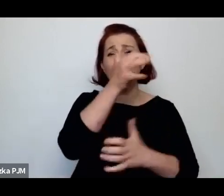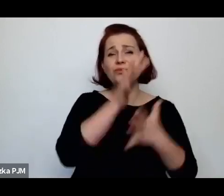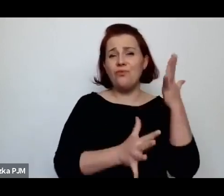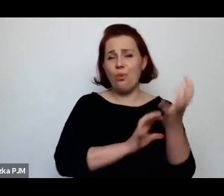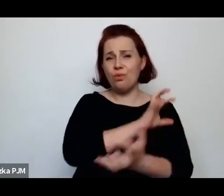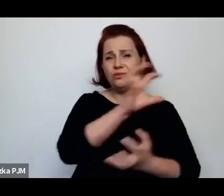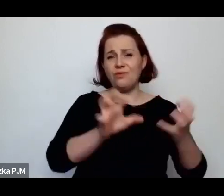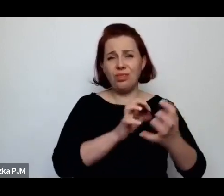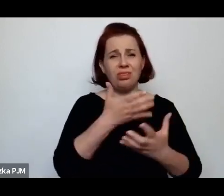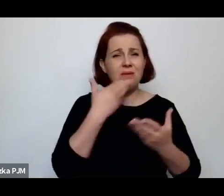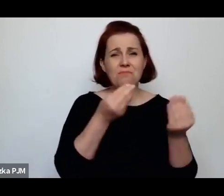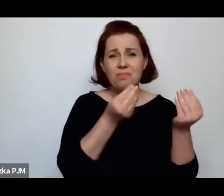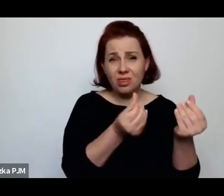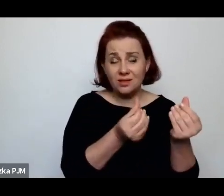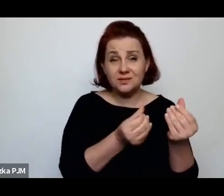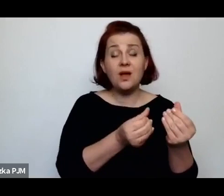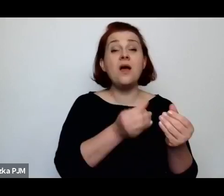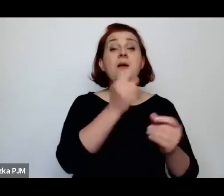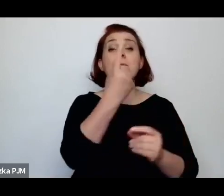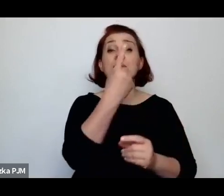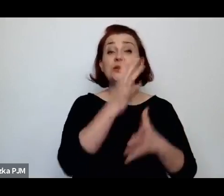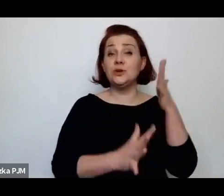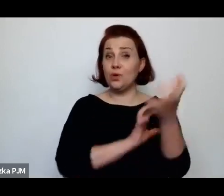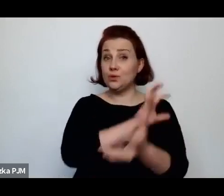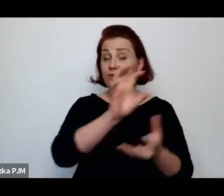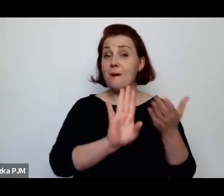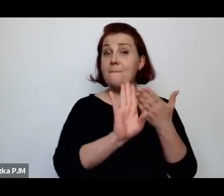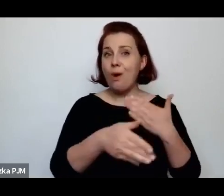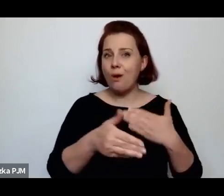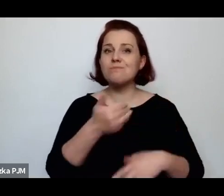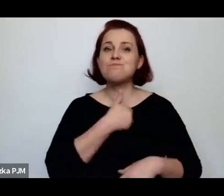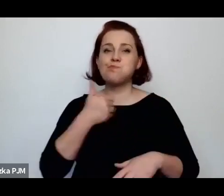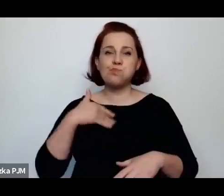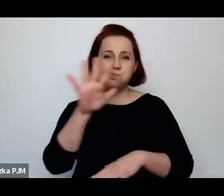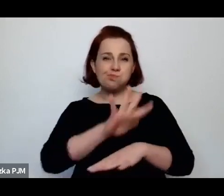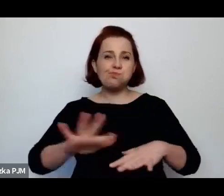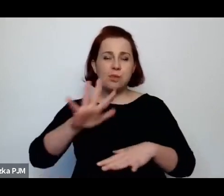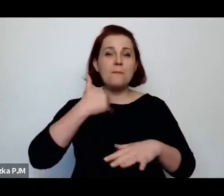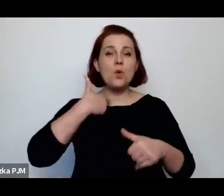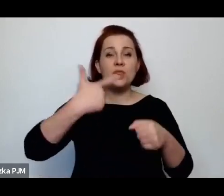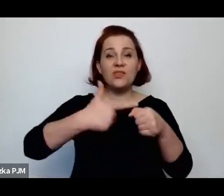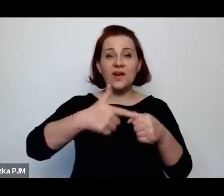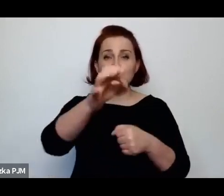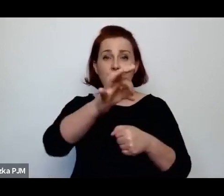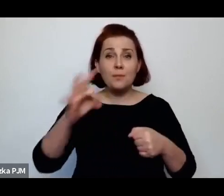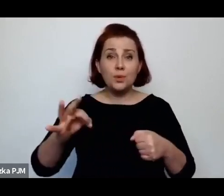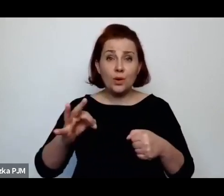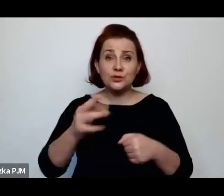po pierwszej wojnie światowej w Polsce było 20% osieroconych dzieci.